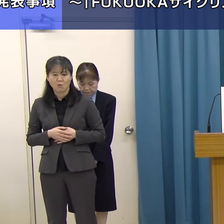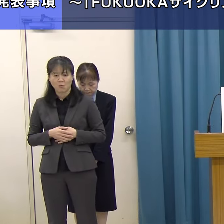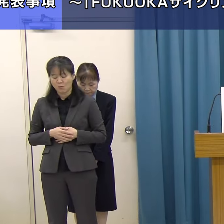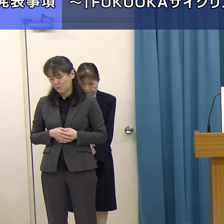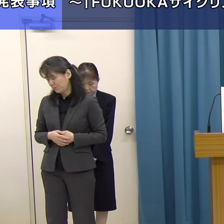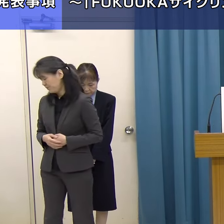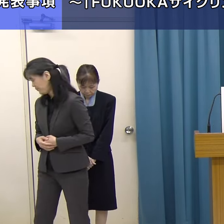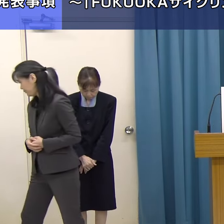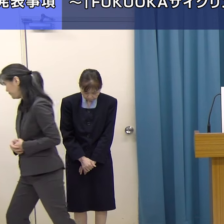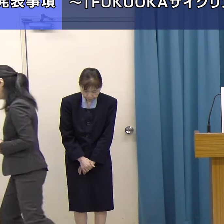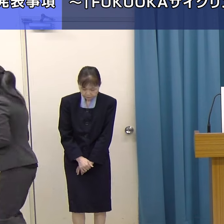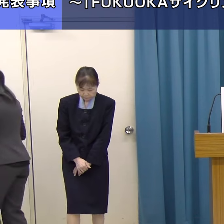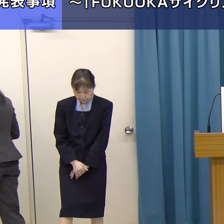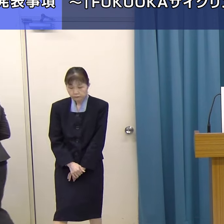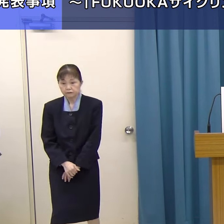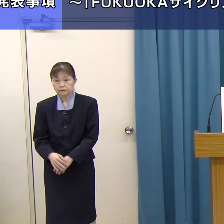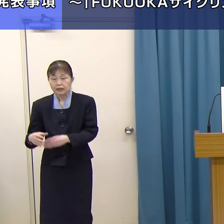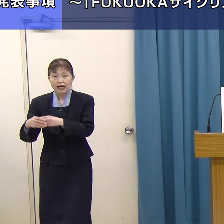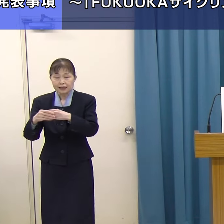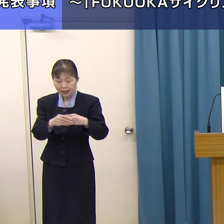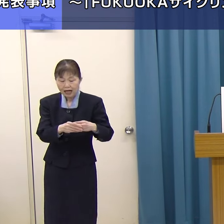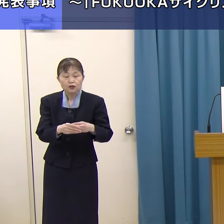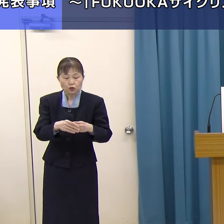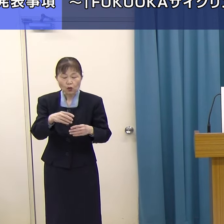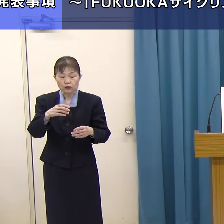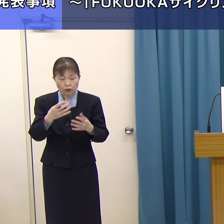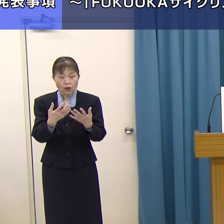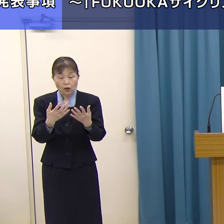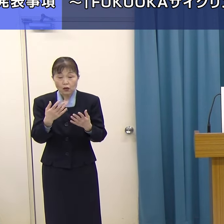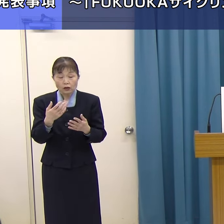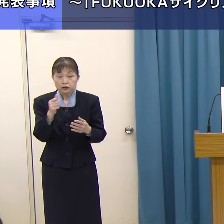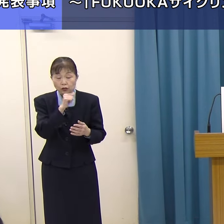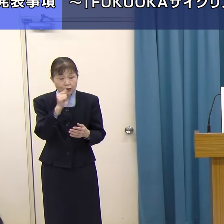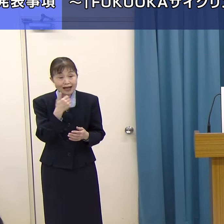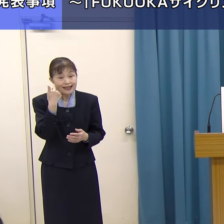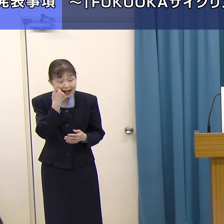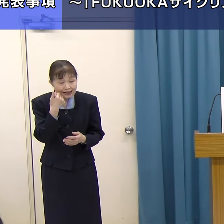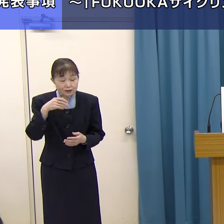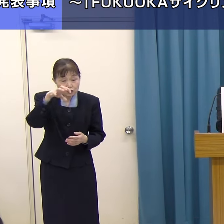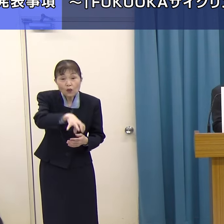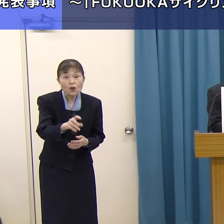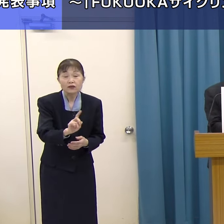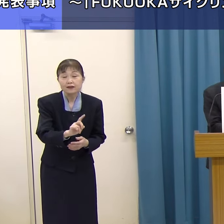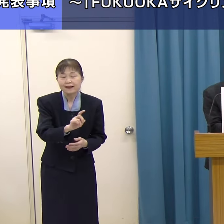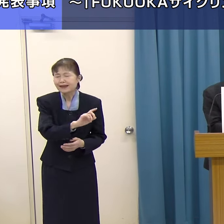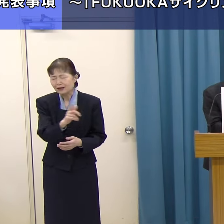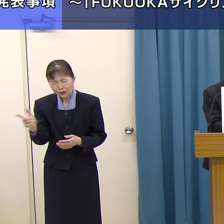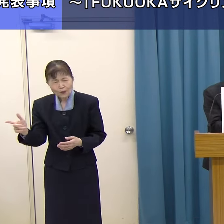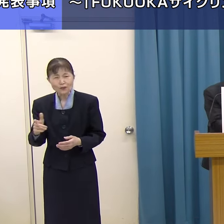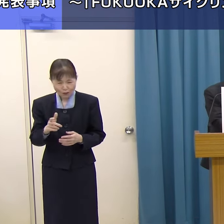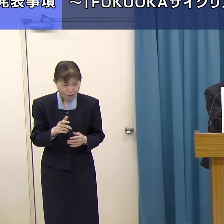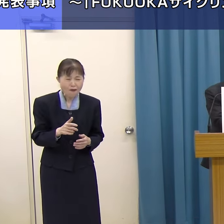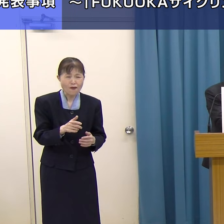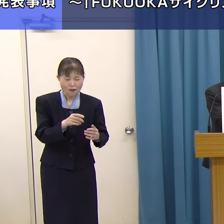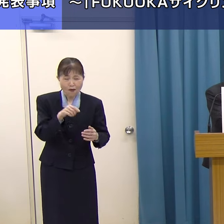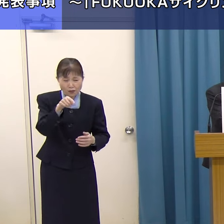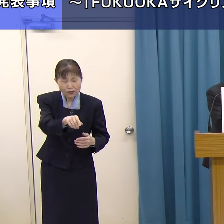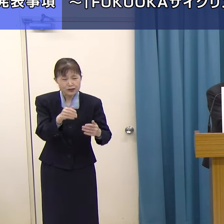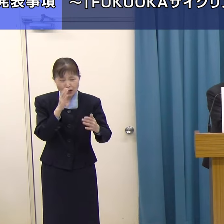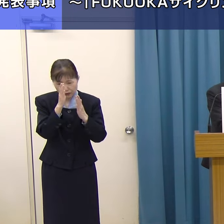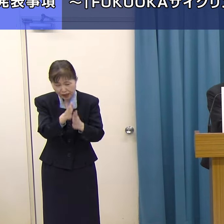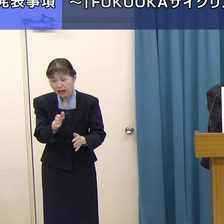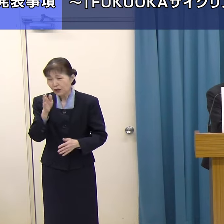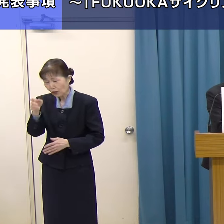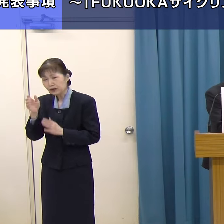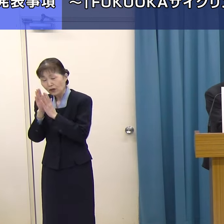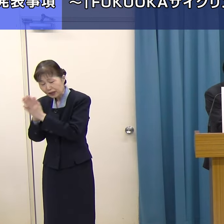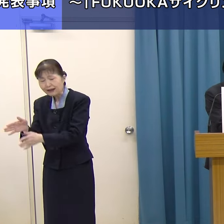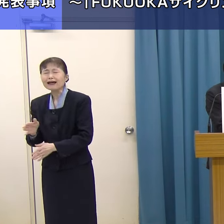サイクリングガイドはどこのボランティア協会と、いろいろお願いをしないといけない。非常に煩雑である。